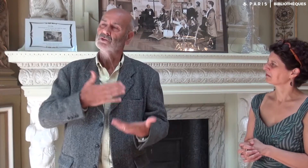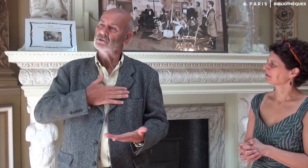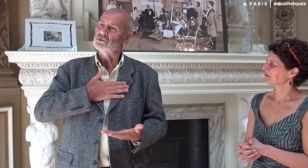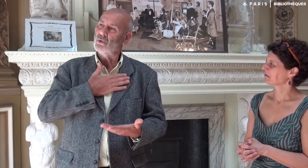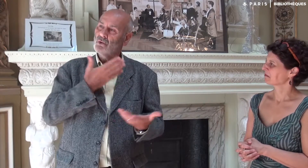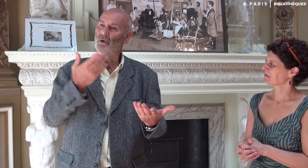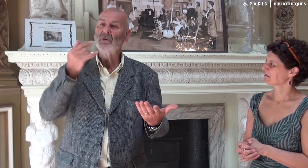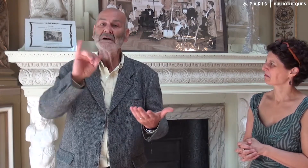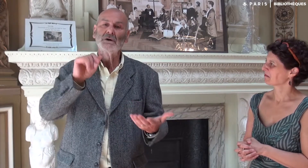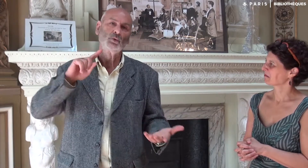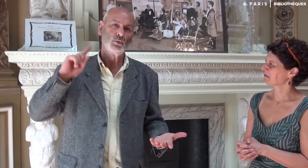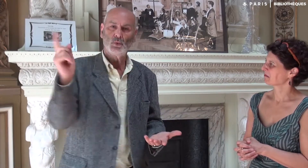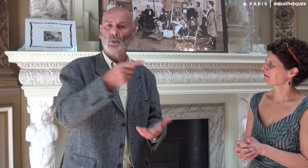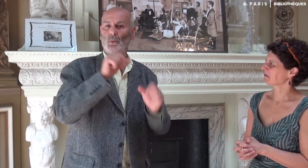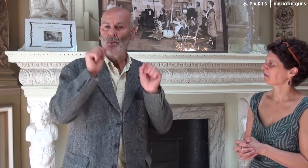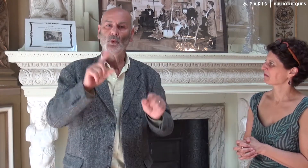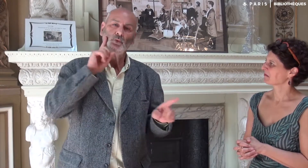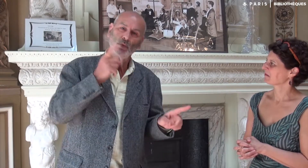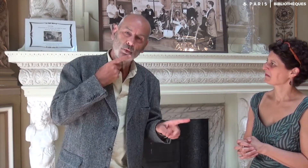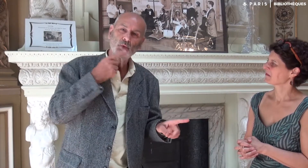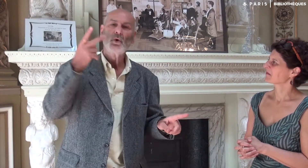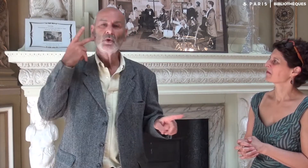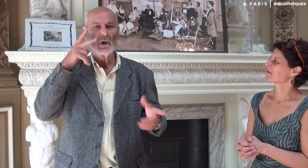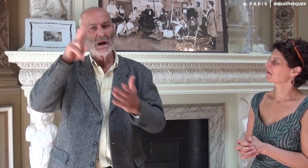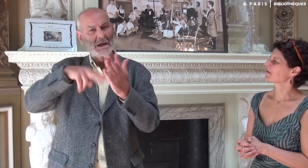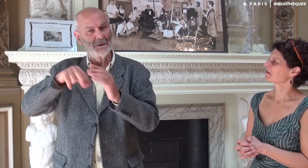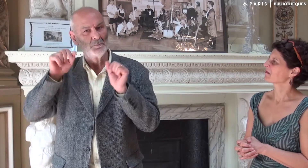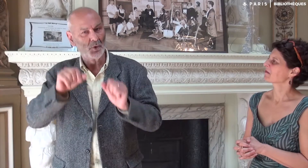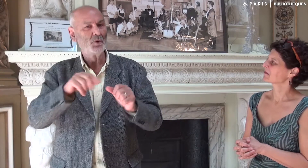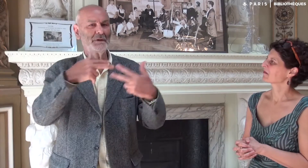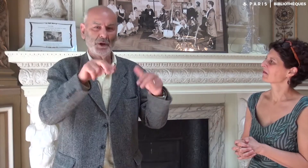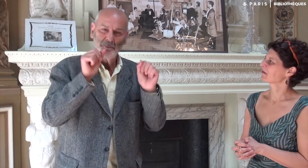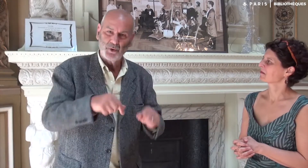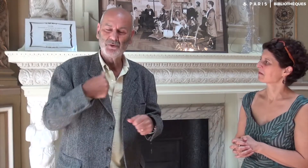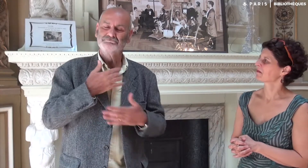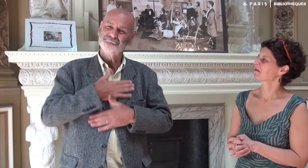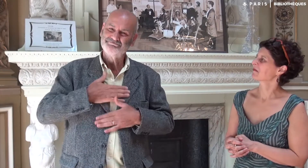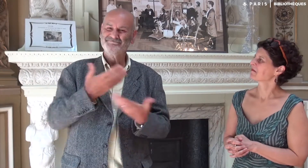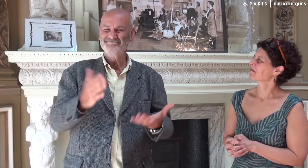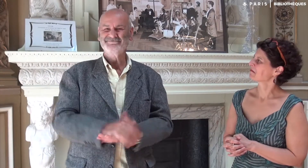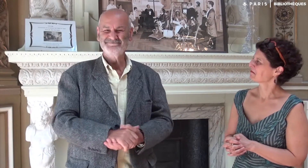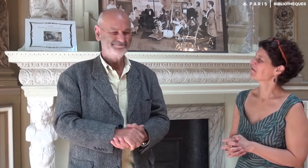Je suis content que les sourds et les entendants puissent tous lire le livre ou regarder les vidéos en LSF !